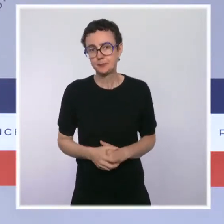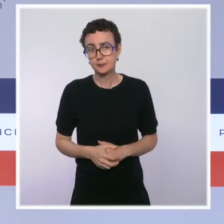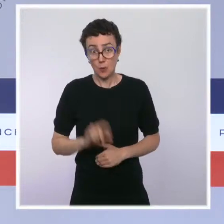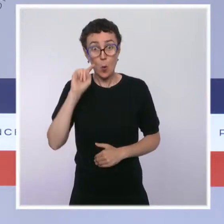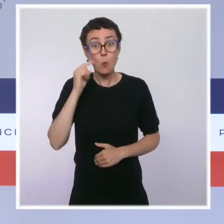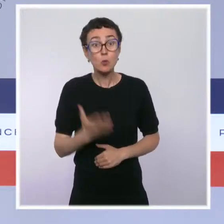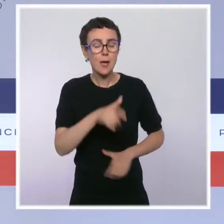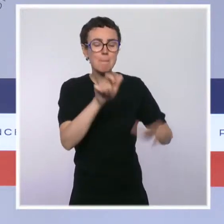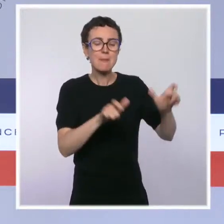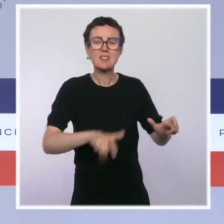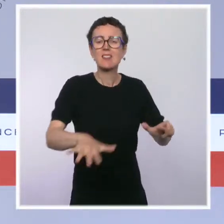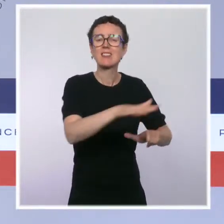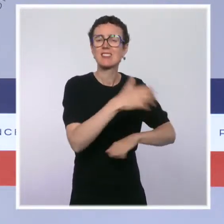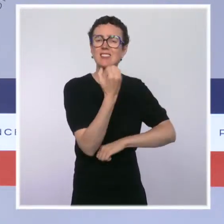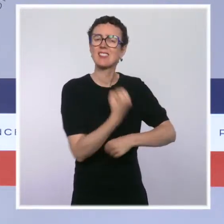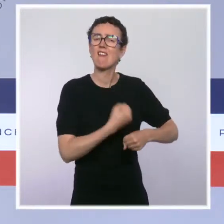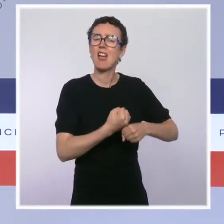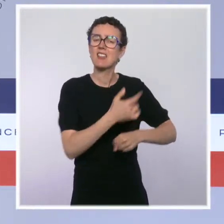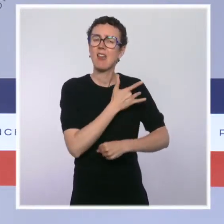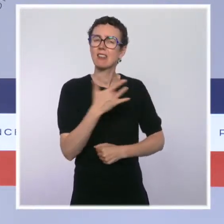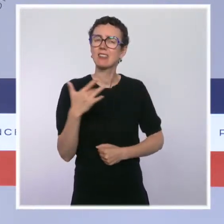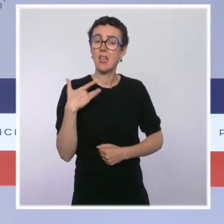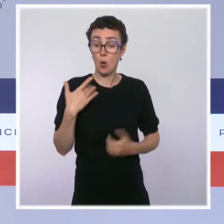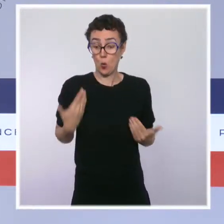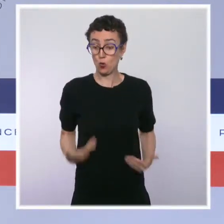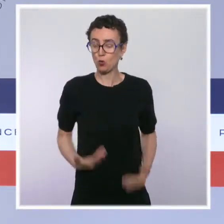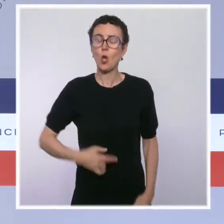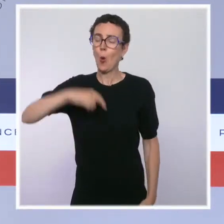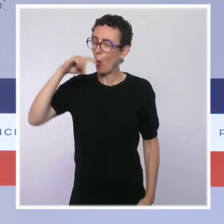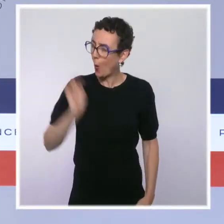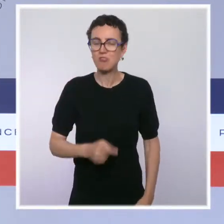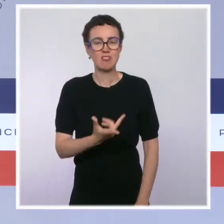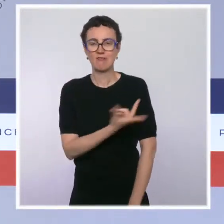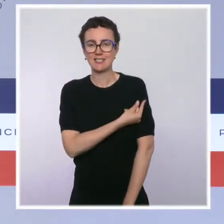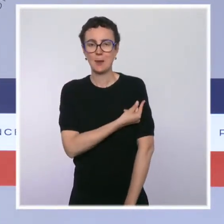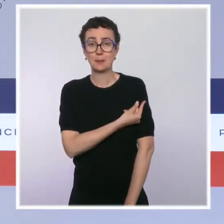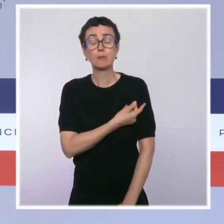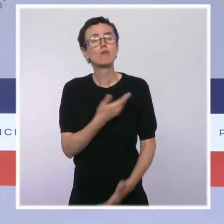personnels soignants qui entre en vigueur aujourd'hui. Cette mesure, je veux le rappeler, a été annoncée par le président de